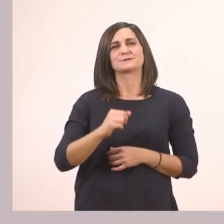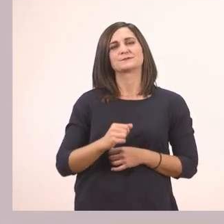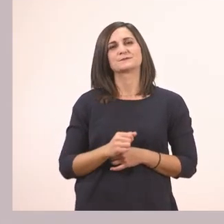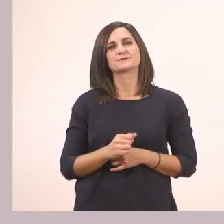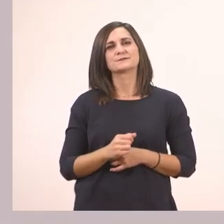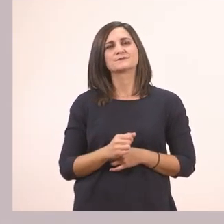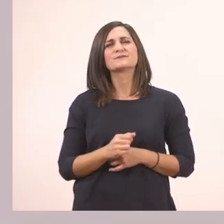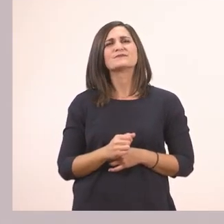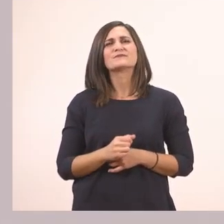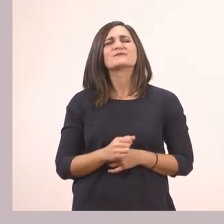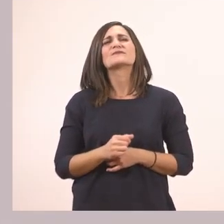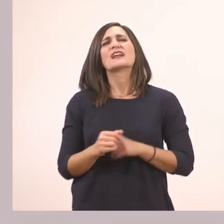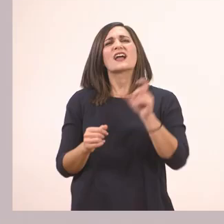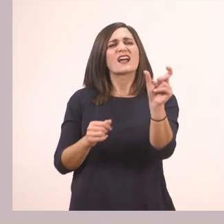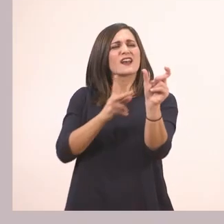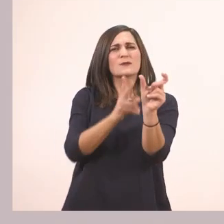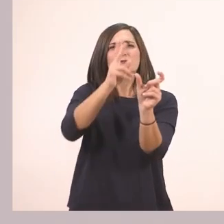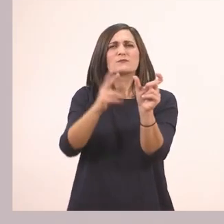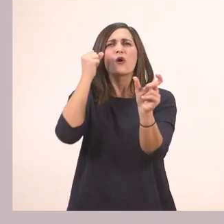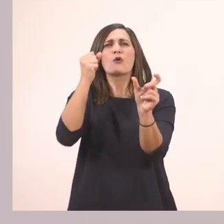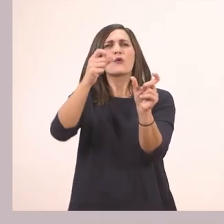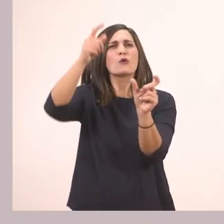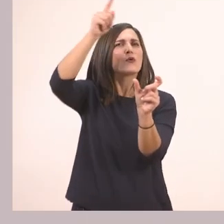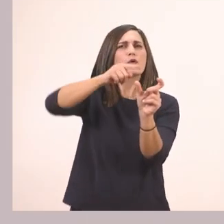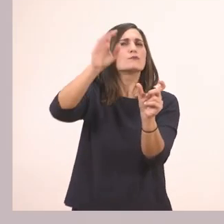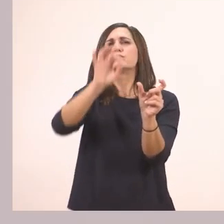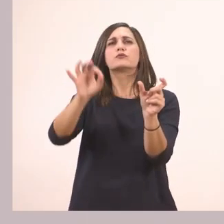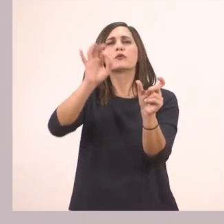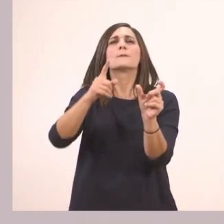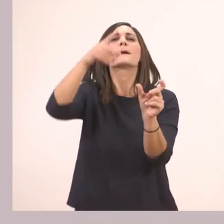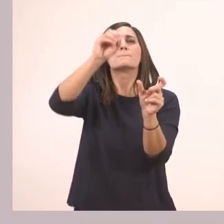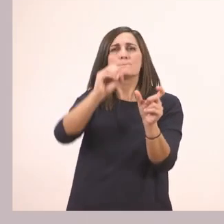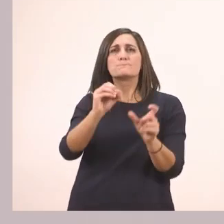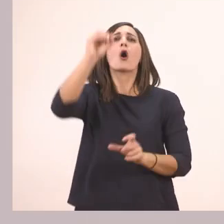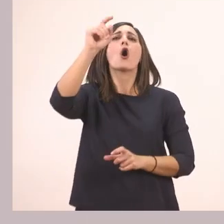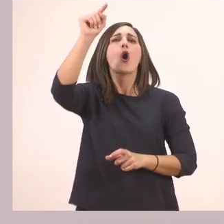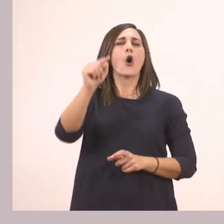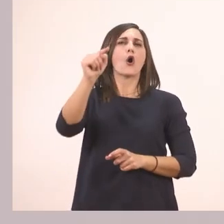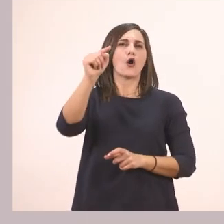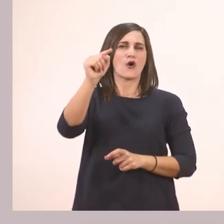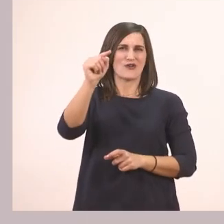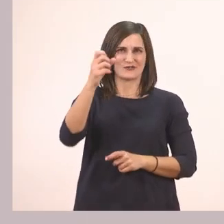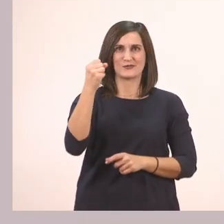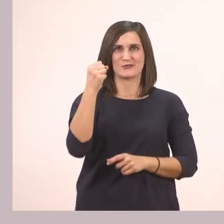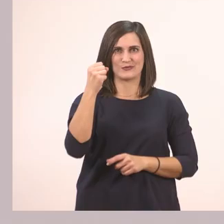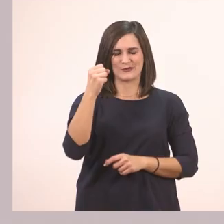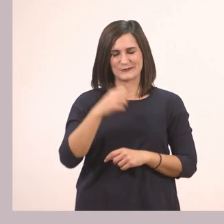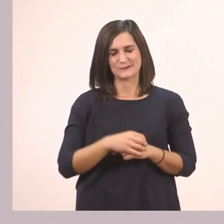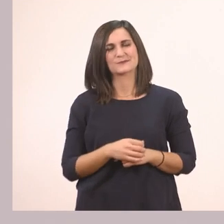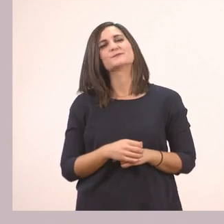Και πού φωνάζει δυνατά η λεξούλα πεπόνι; Πεπόοοοονι. Στο ο. Πάρα πολύ ωραία!